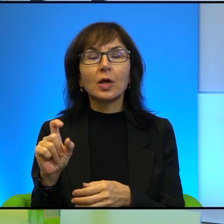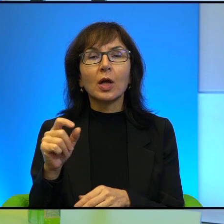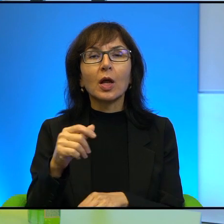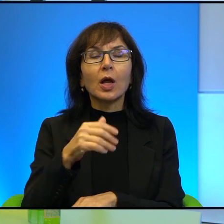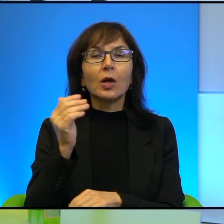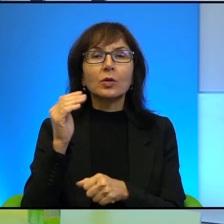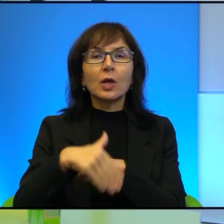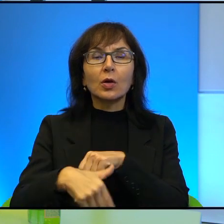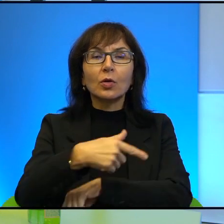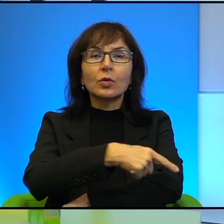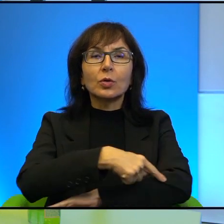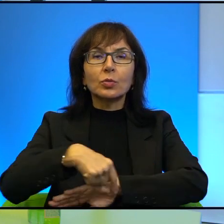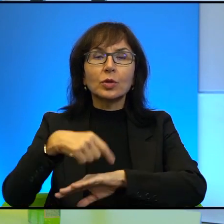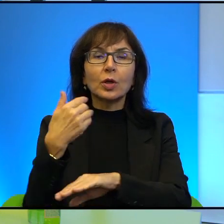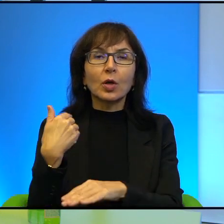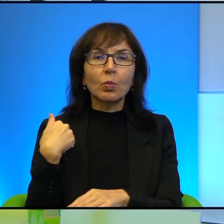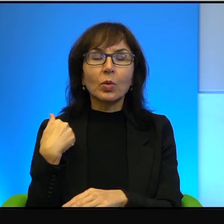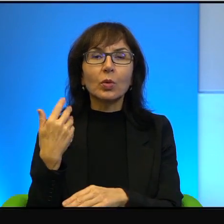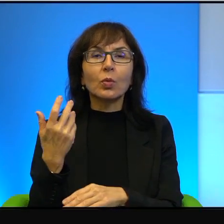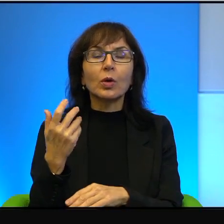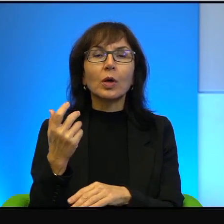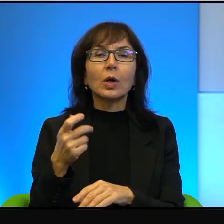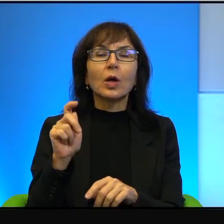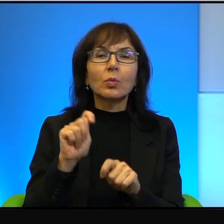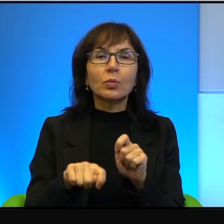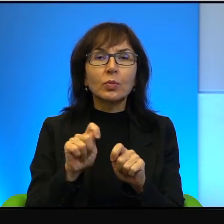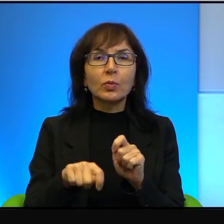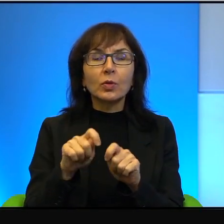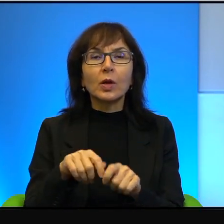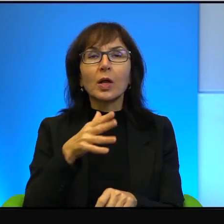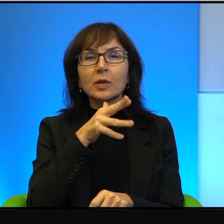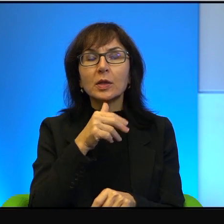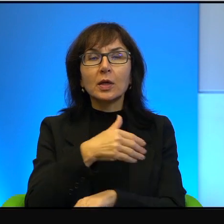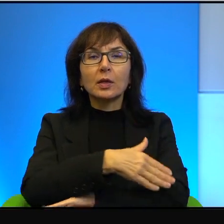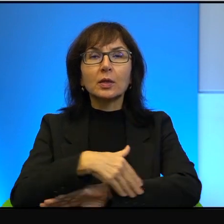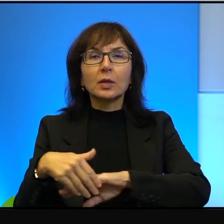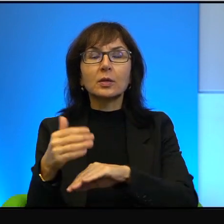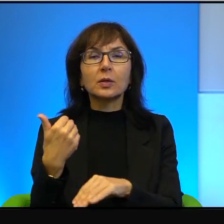pod okupacją izraelską, ta granica była, w zasadzie jej nie było,